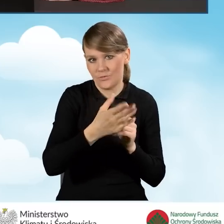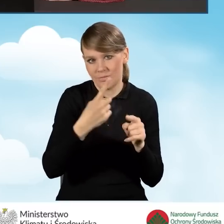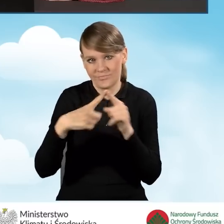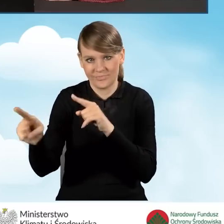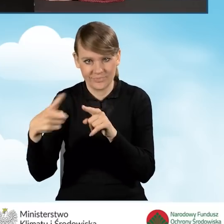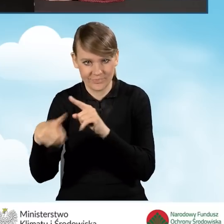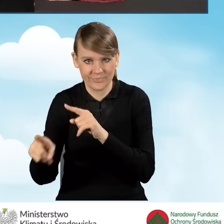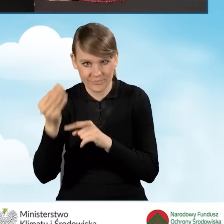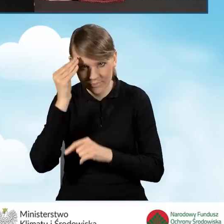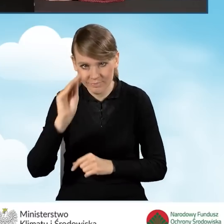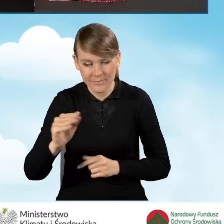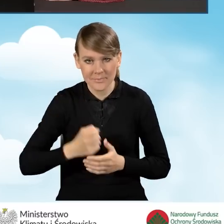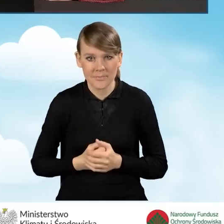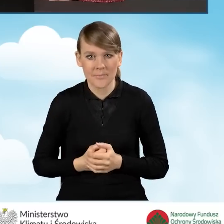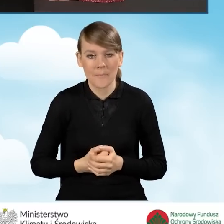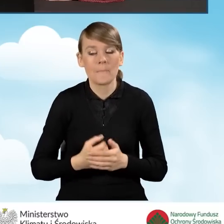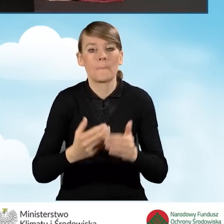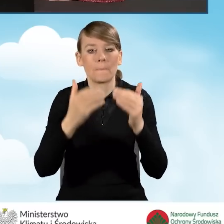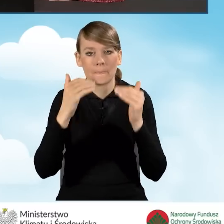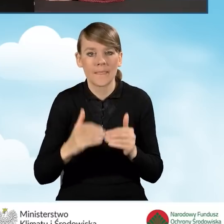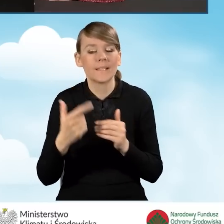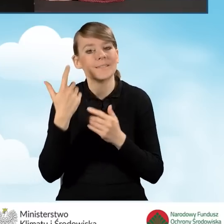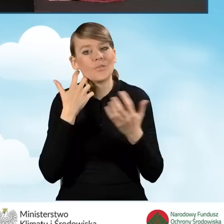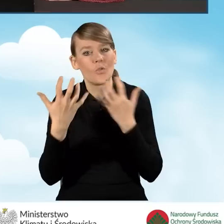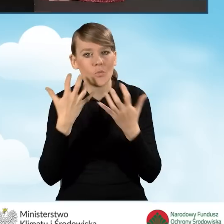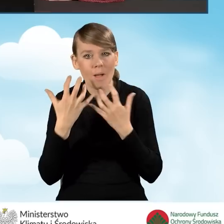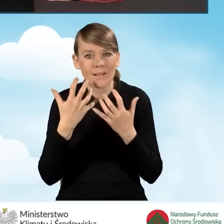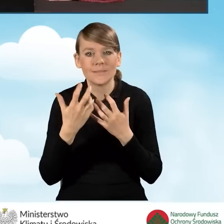Dalsze dalsze elementy tego wniosku to informacja o współmałżonku.